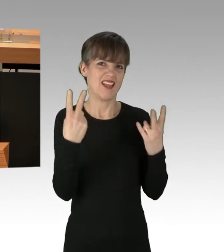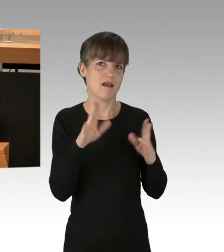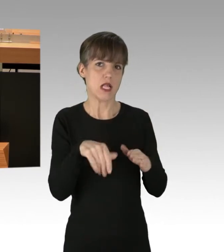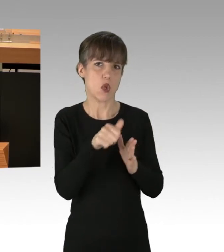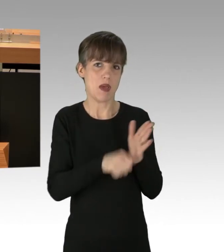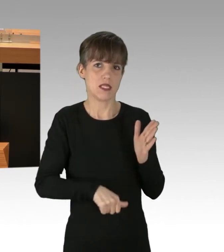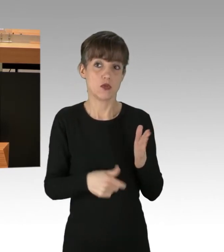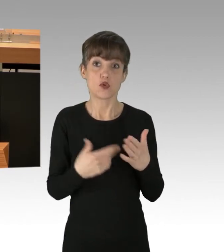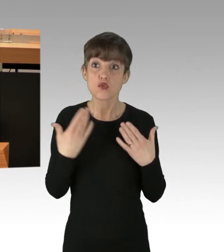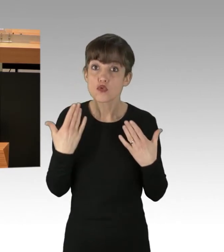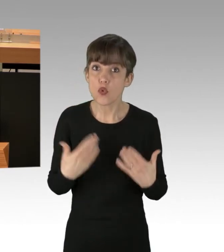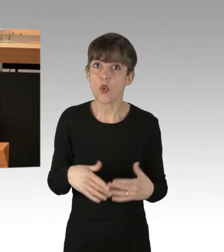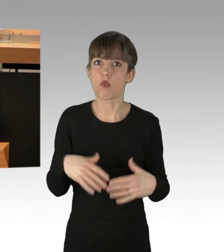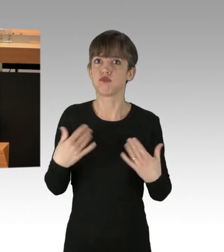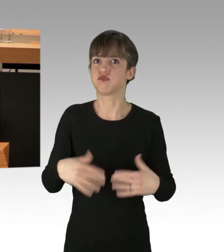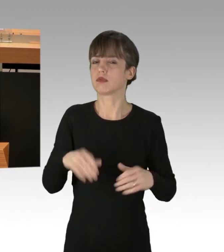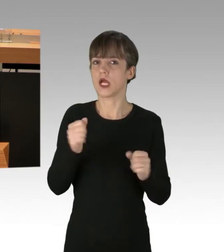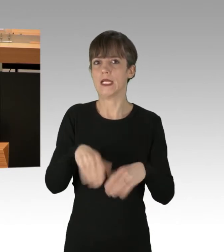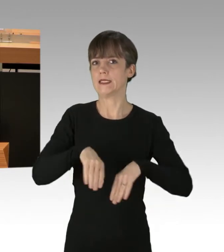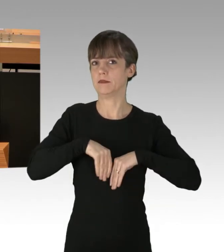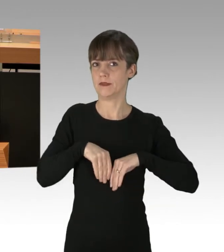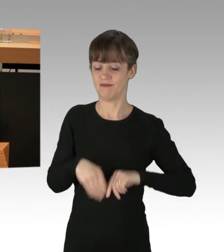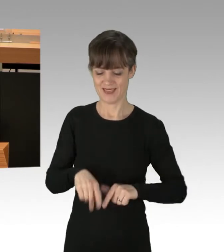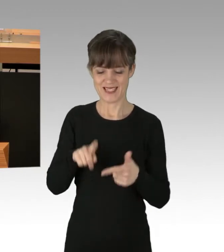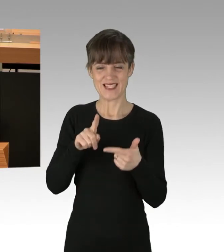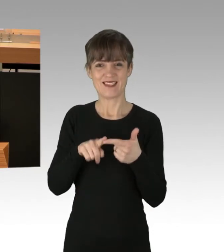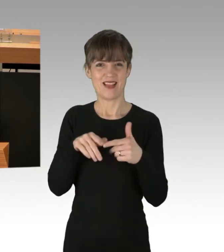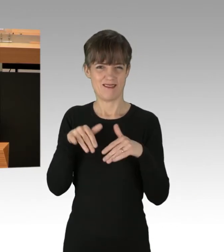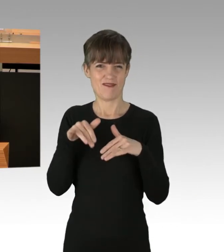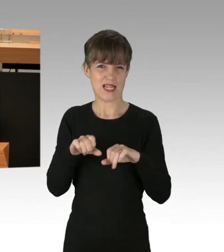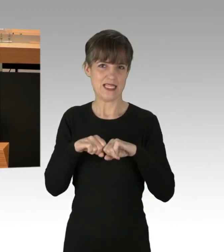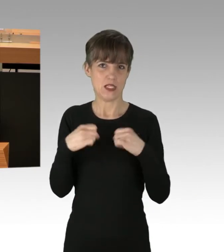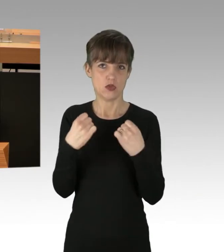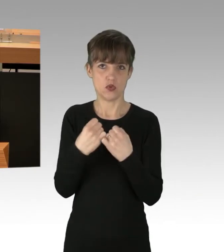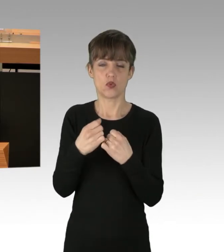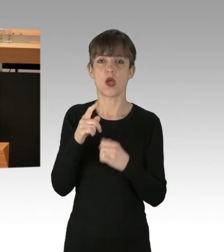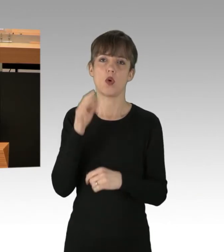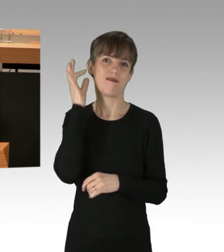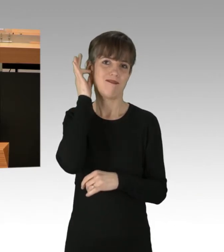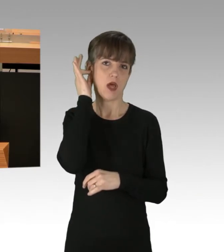Ein zweiter Fall. Auch eine Frau hat stundenlang im Stau gestanden,